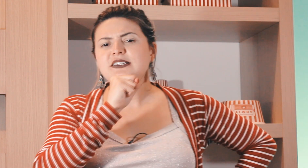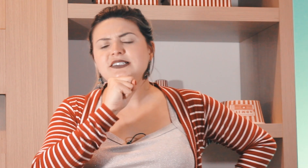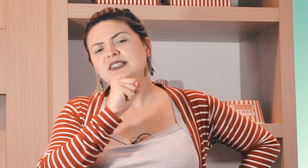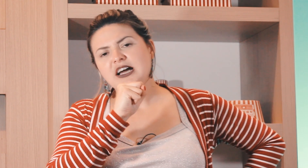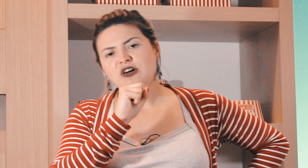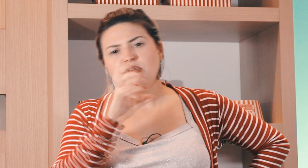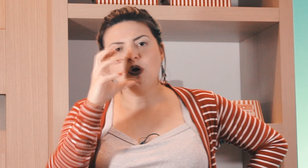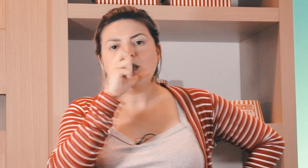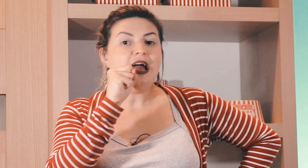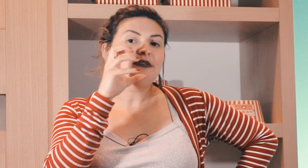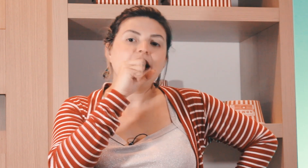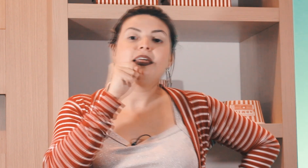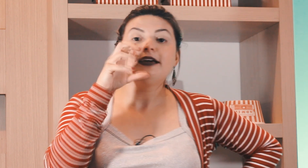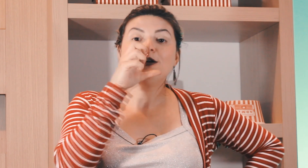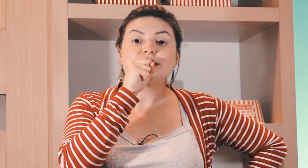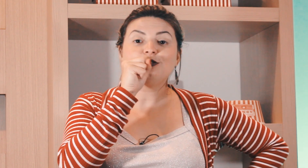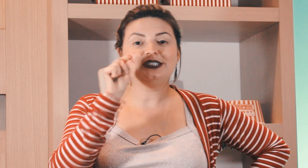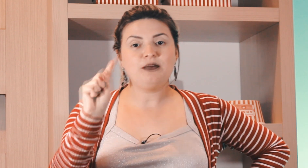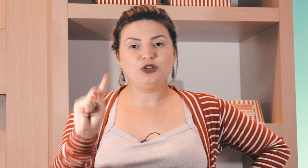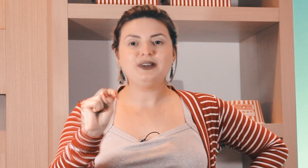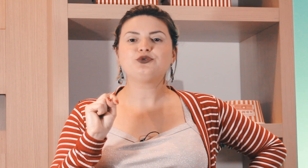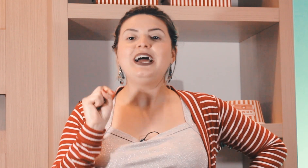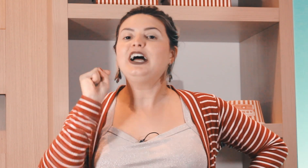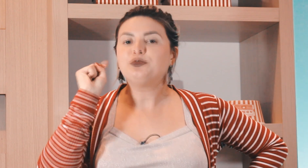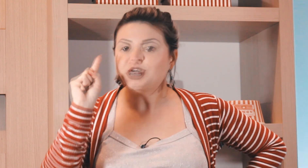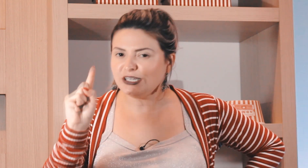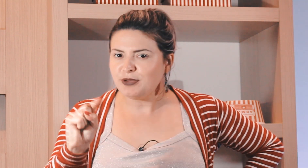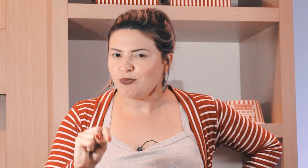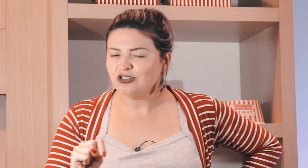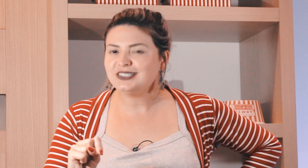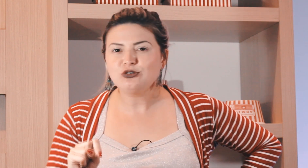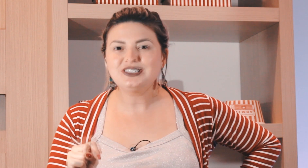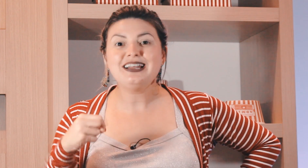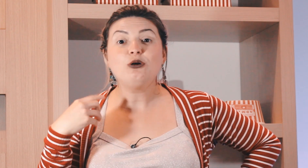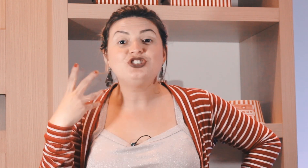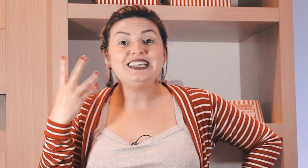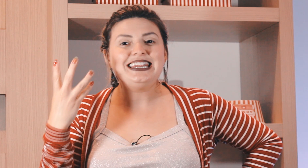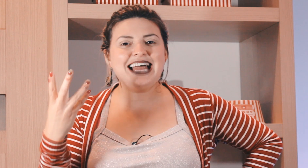conhecer esse sinal ou ''ata legal, sinal de sábado'' mas cuidado, porque também pode ser o sinal de